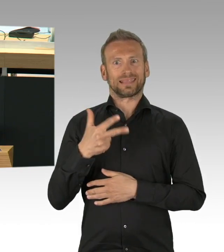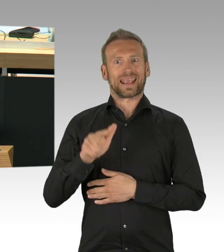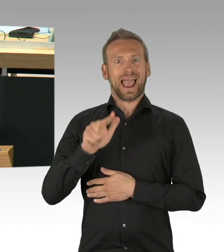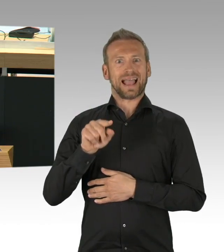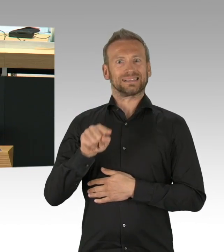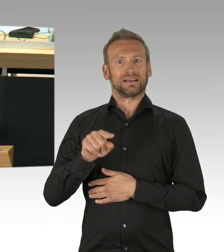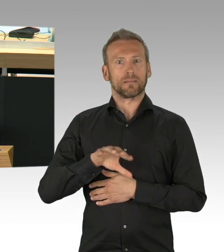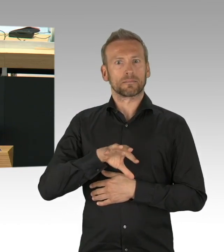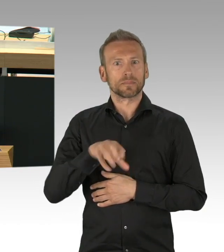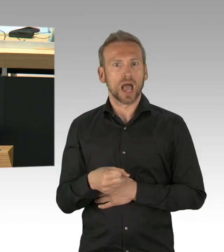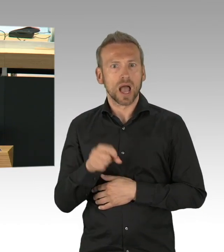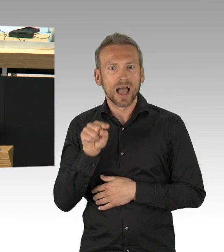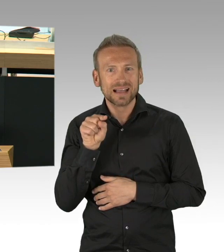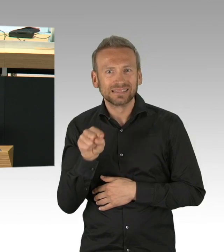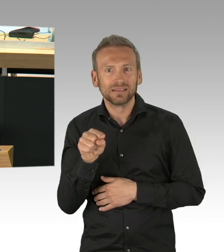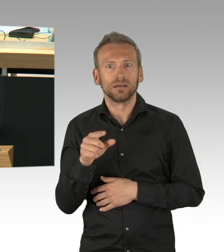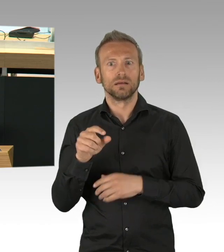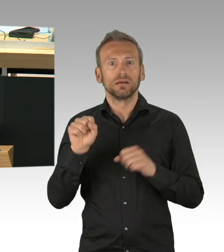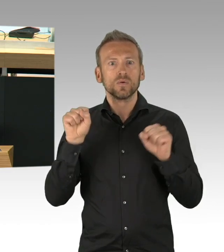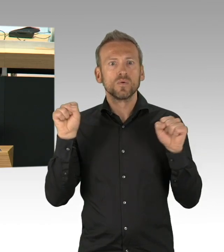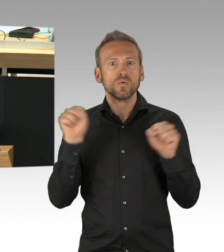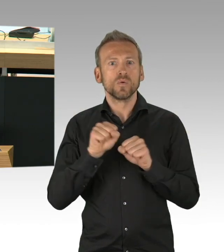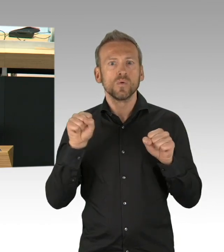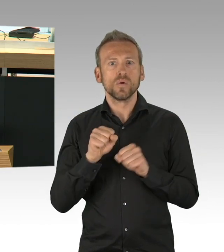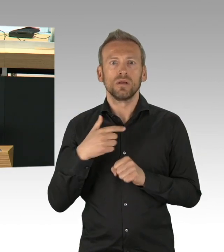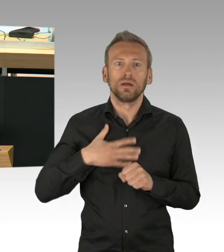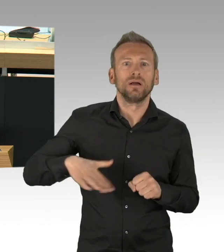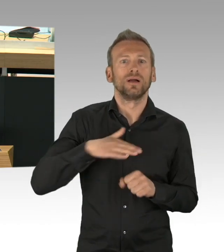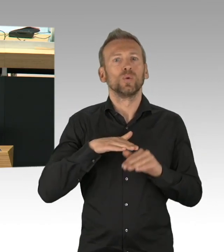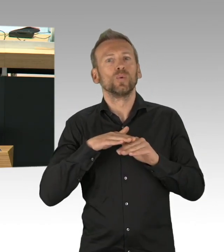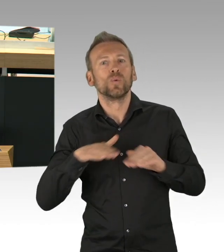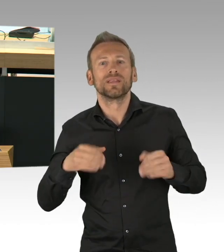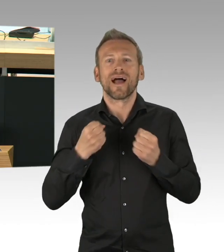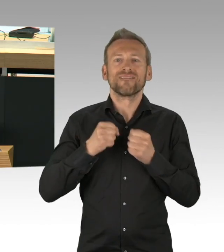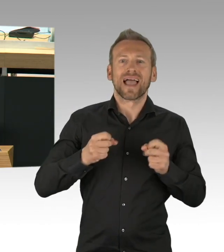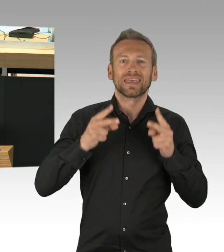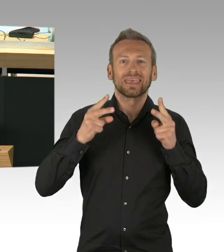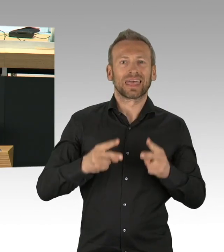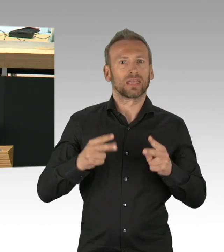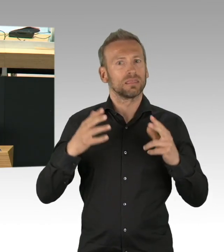Bars und Restaurants, drei Tage später schlossen auch die Schulen und die Kindertagesstätten, weitere zwei Tage später